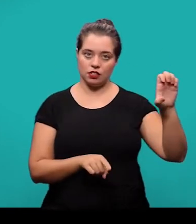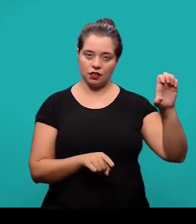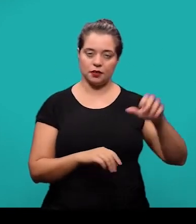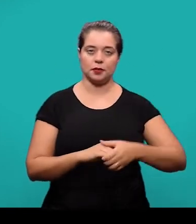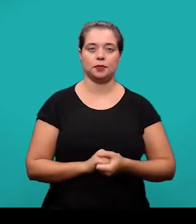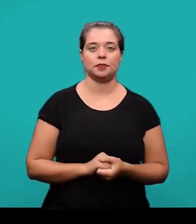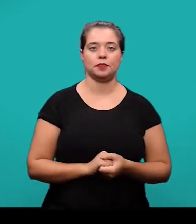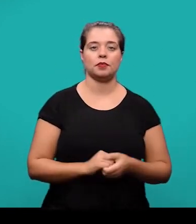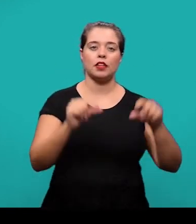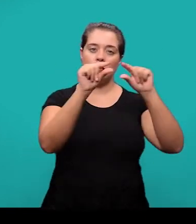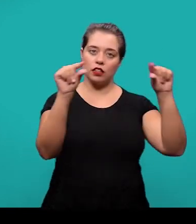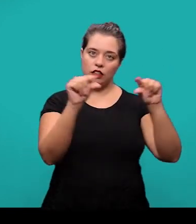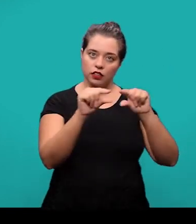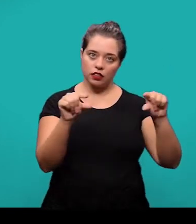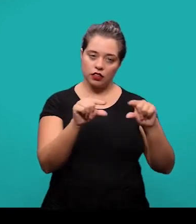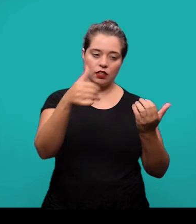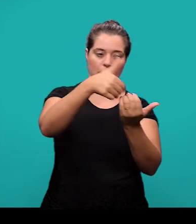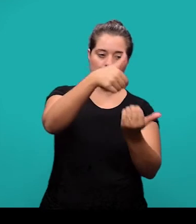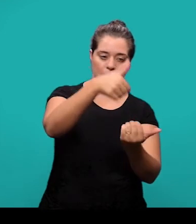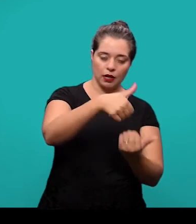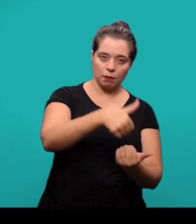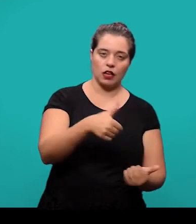Entre uma referência e outra também se deixa um espaço simples.